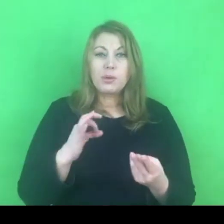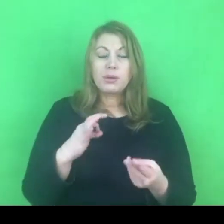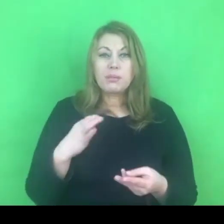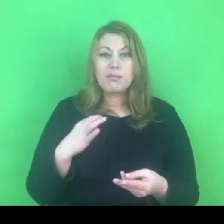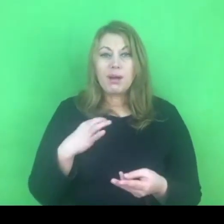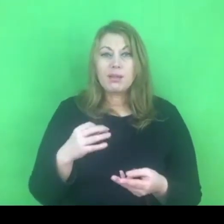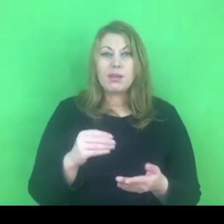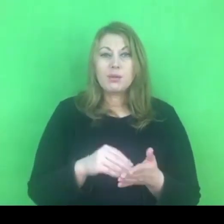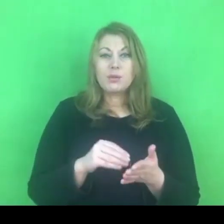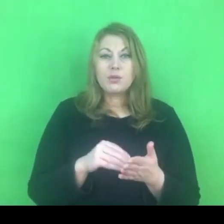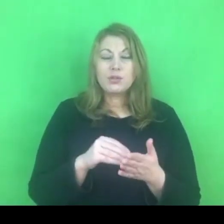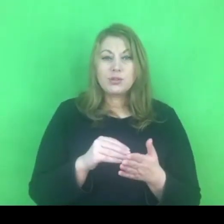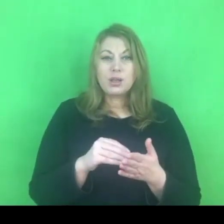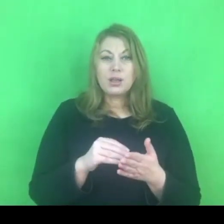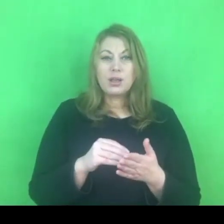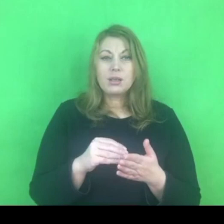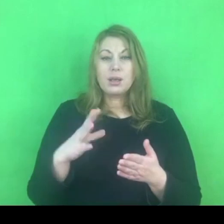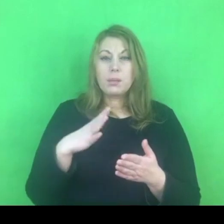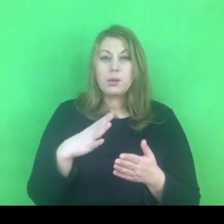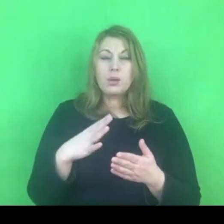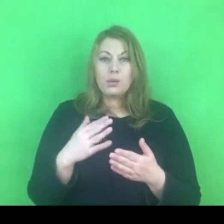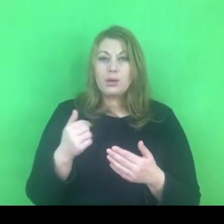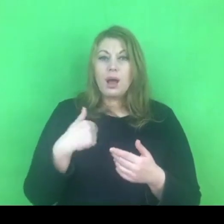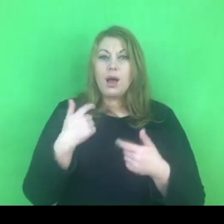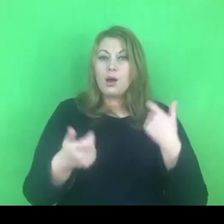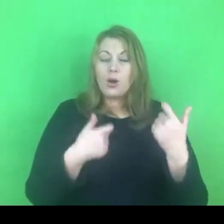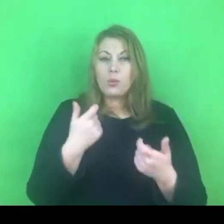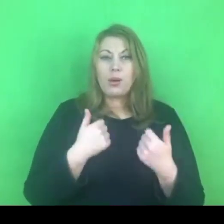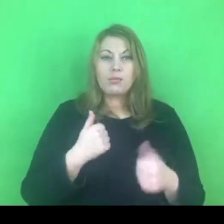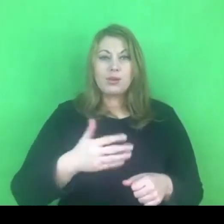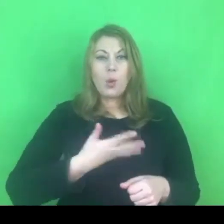Też miałam szereg zastrzeżeń i obaw związanych z tym jak to będzie,